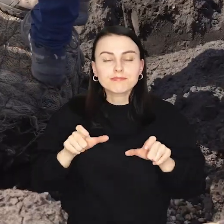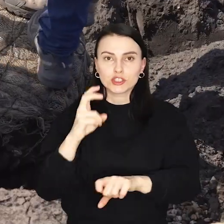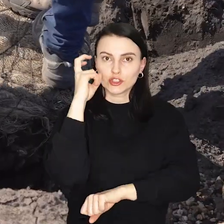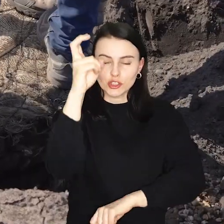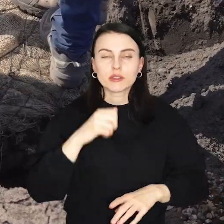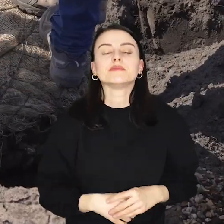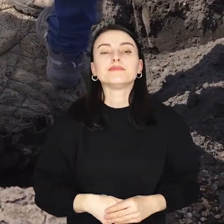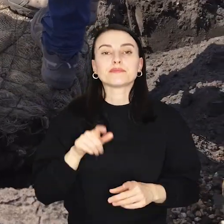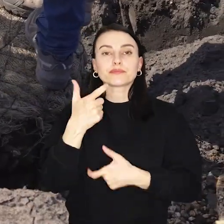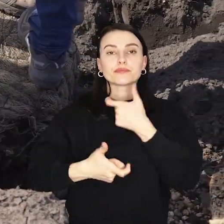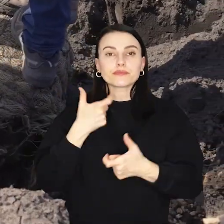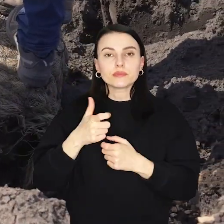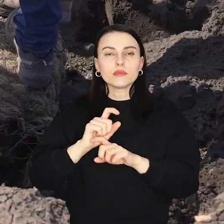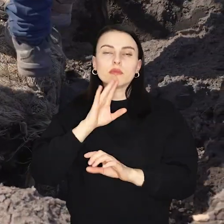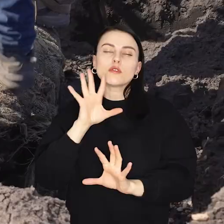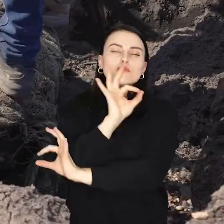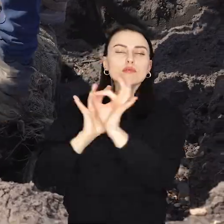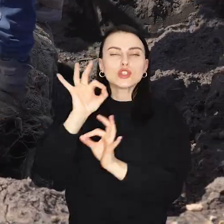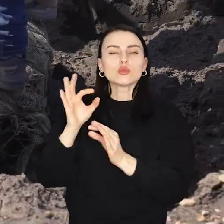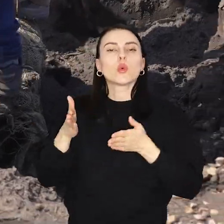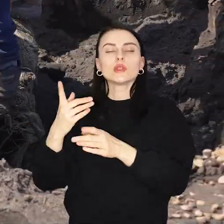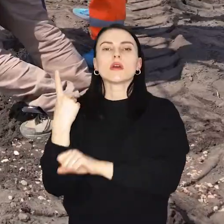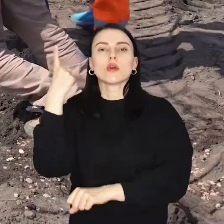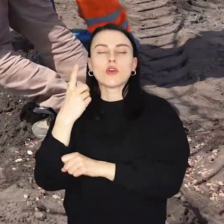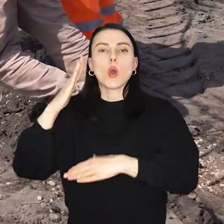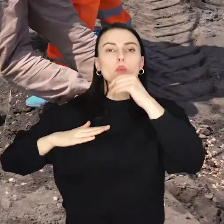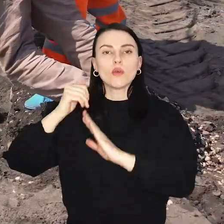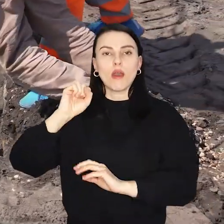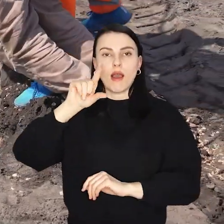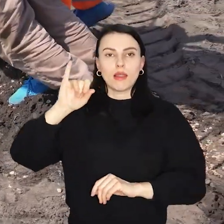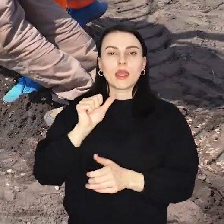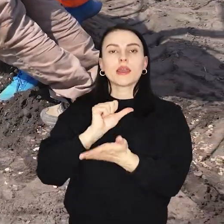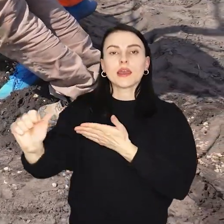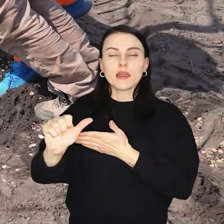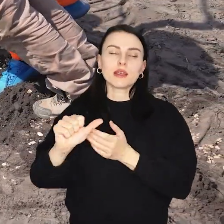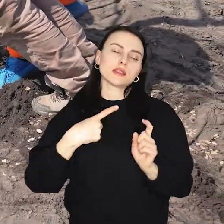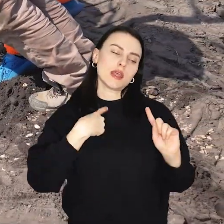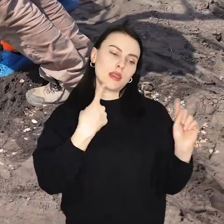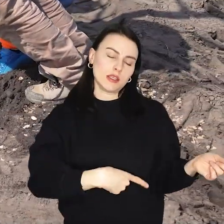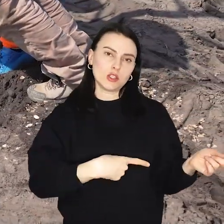Nasadzenia są realizowane w ramach przebudowy ulicy Kosmonautów i budowy Alei 11 Listopada